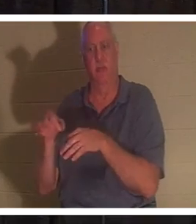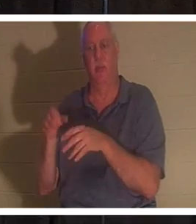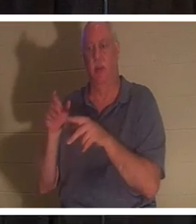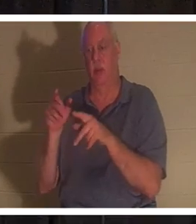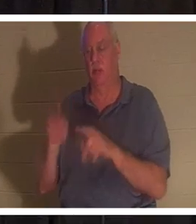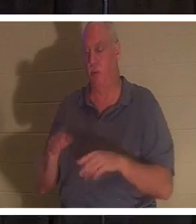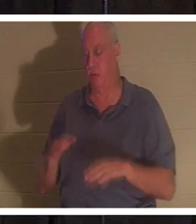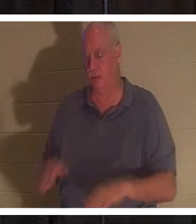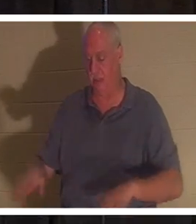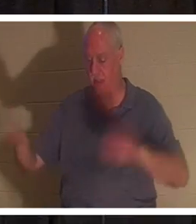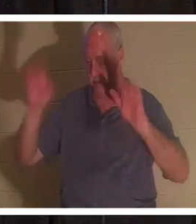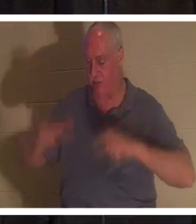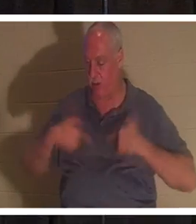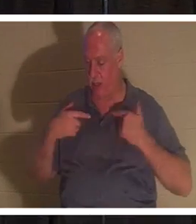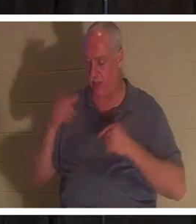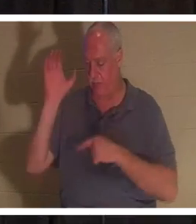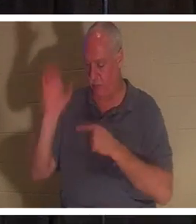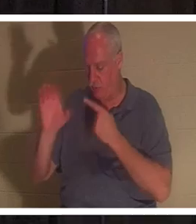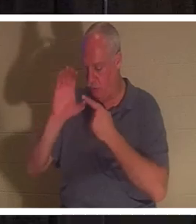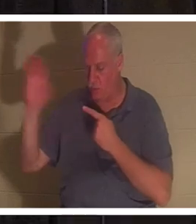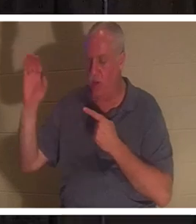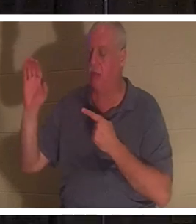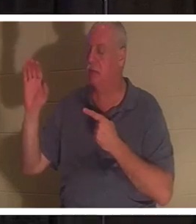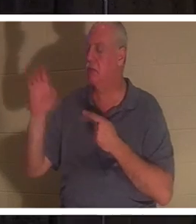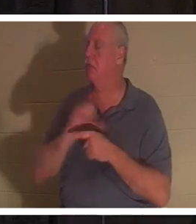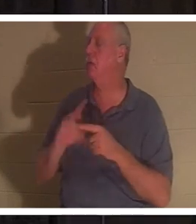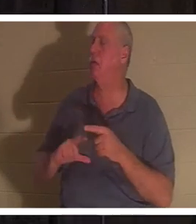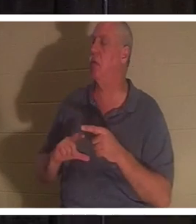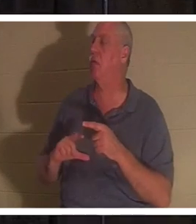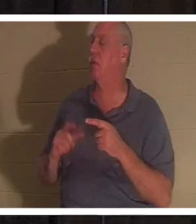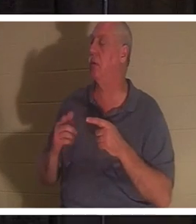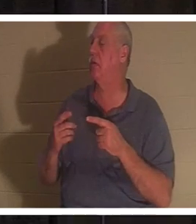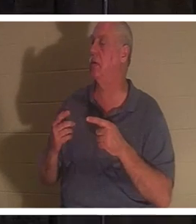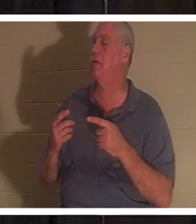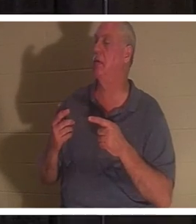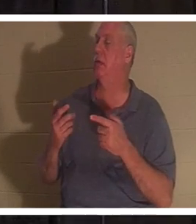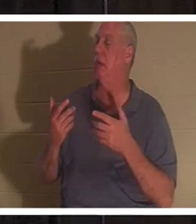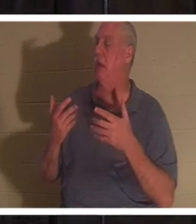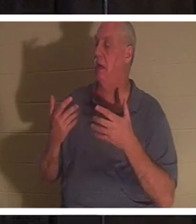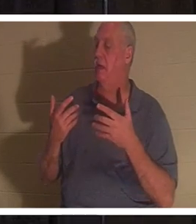说：“主啊，我不想再走我的路了”。那个人就重生了！